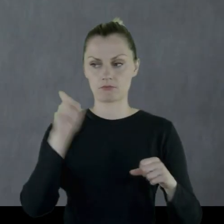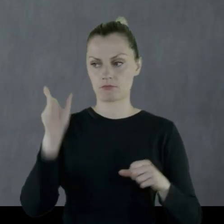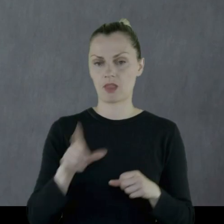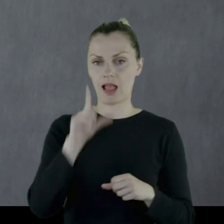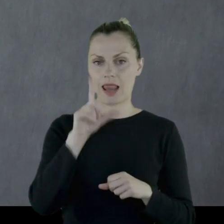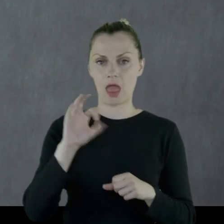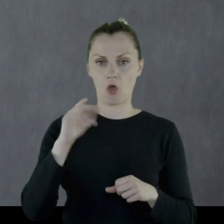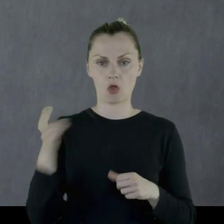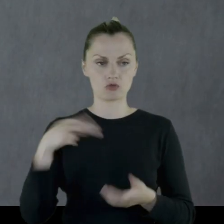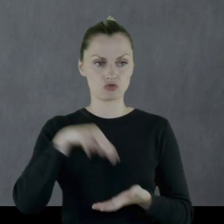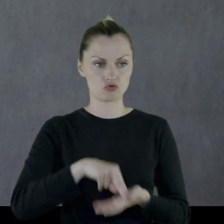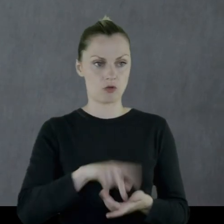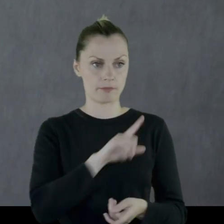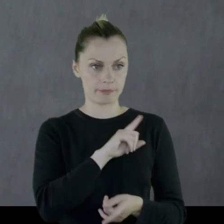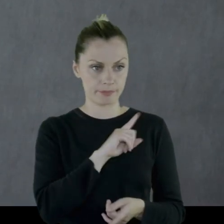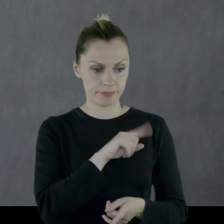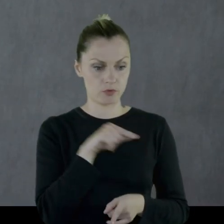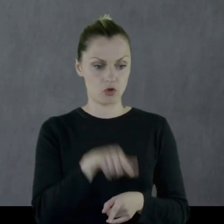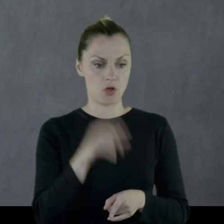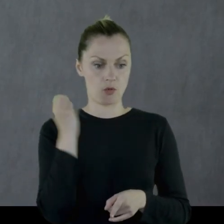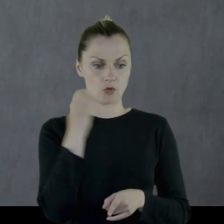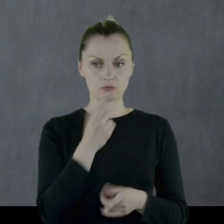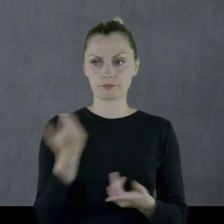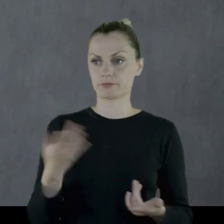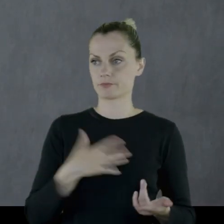Leon stał na warcie tego pociągu w rozterce